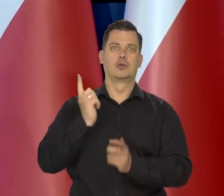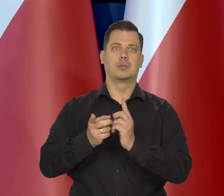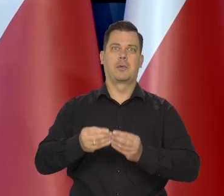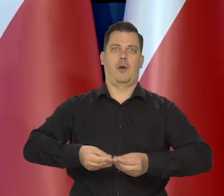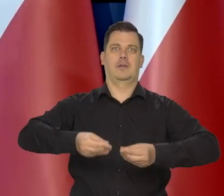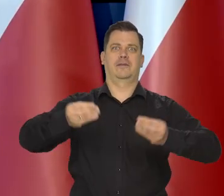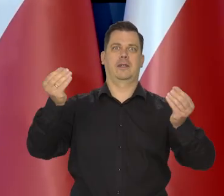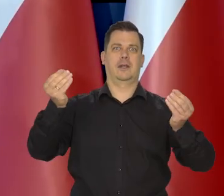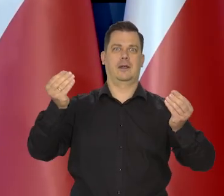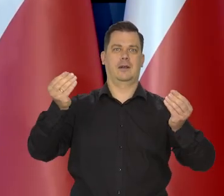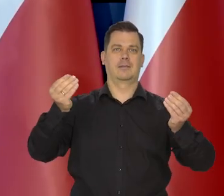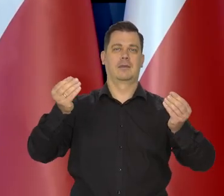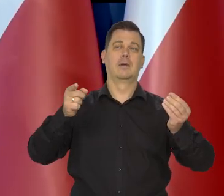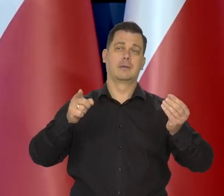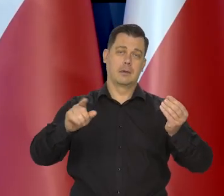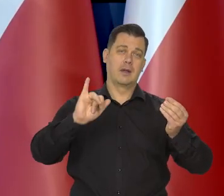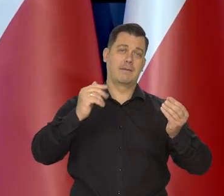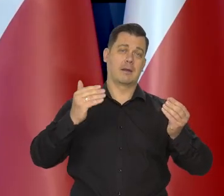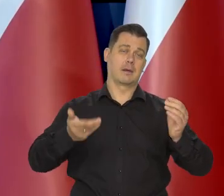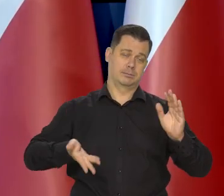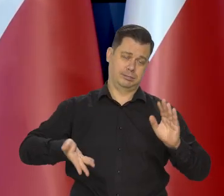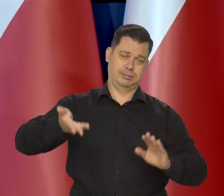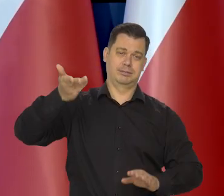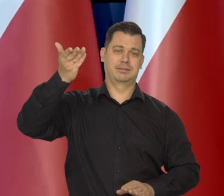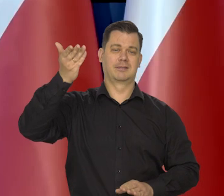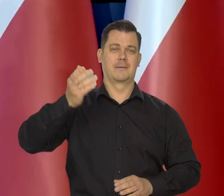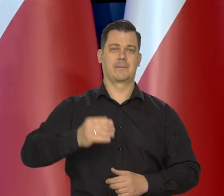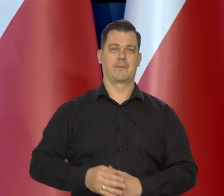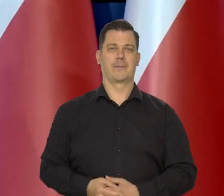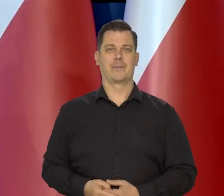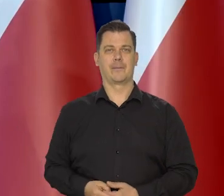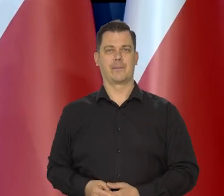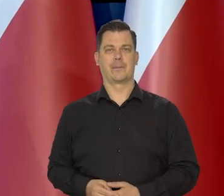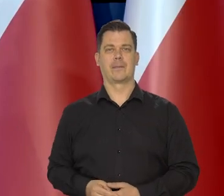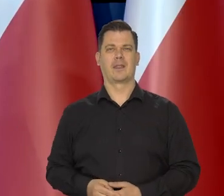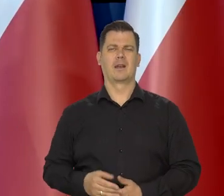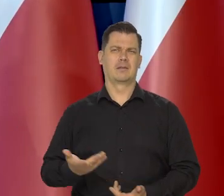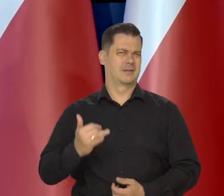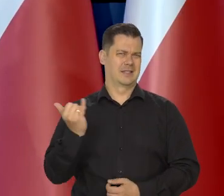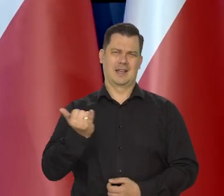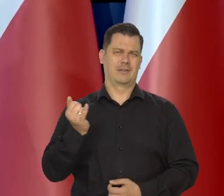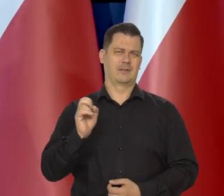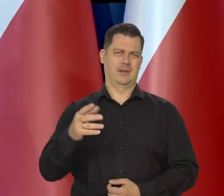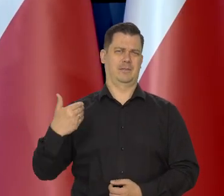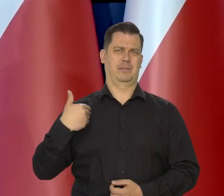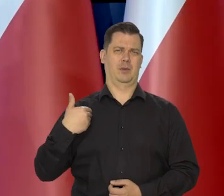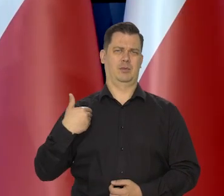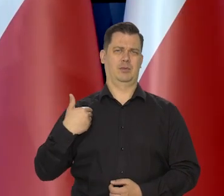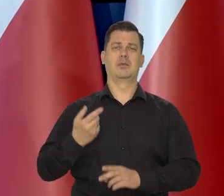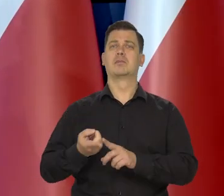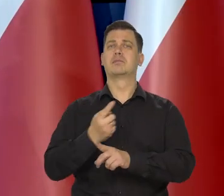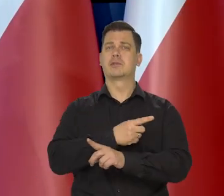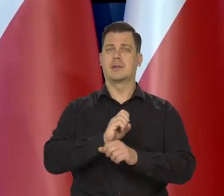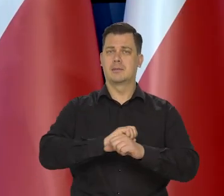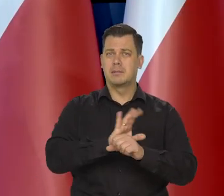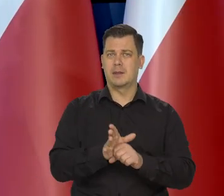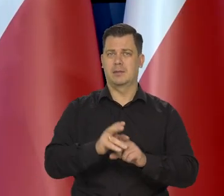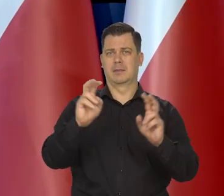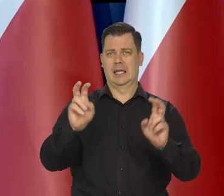Im niższego pułapu startowały, tym trwale inflacja jest wyższa, zresztą zawsze była wyższa także przed pandemią przed kryzysem.